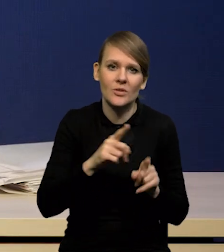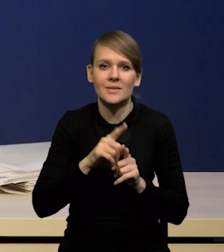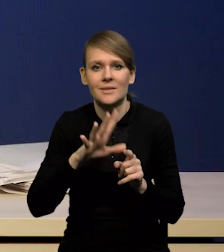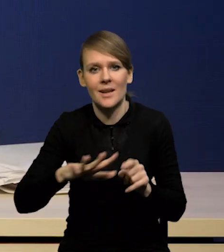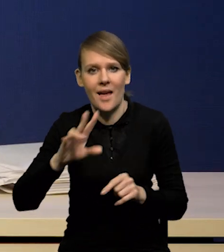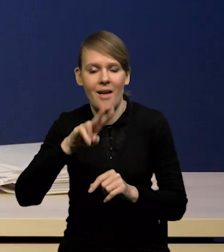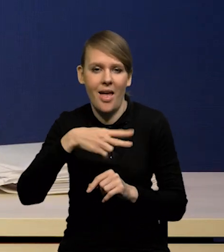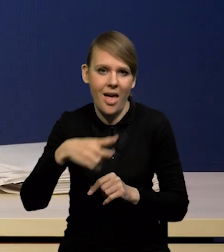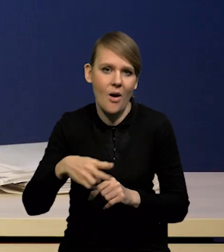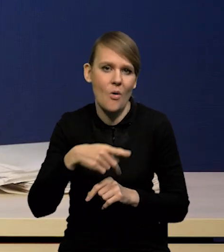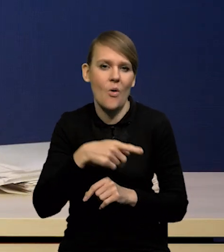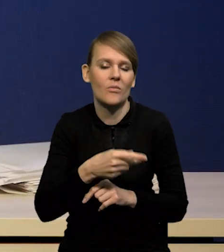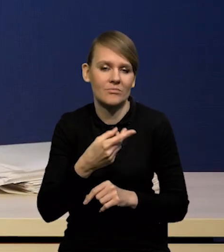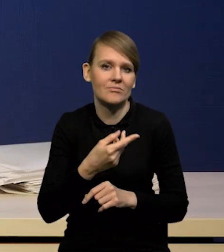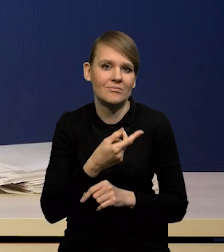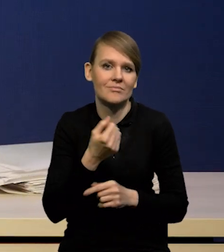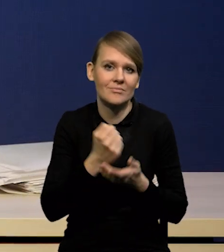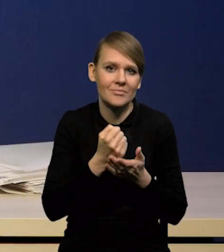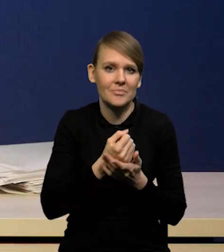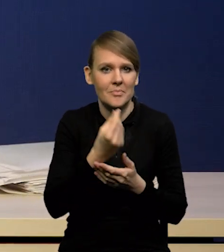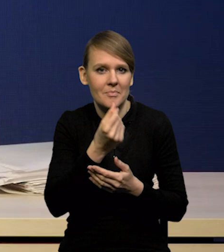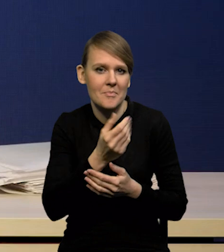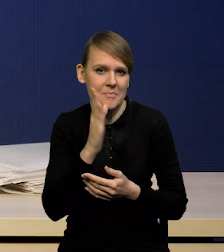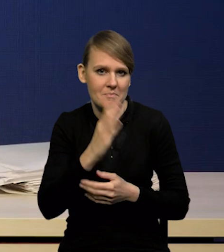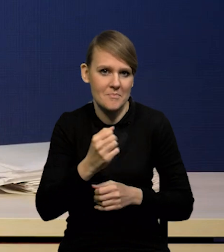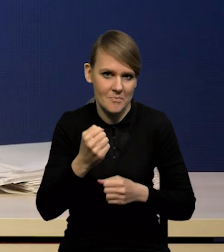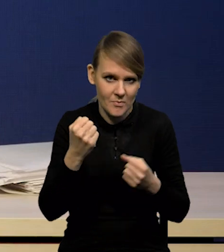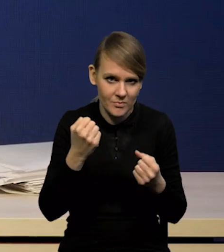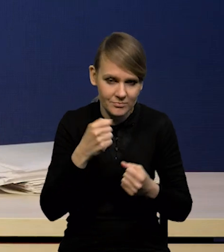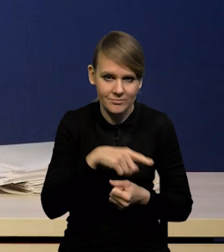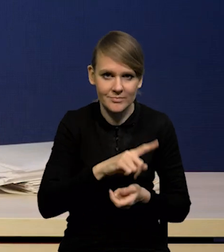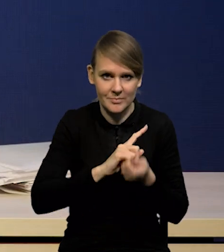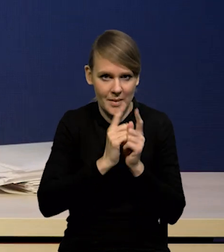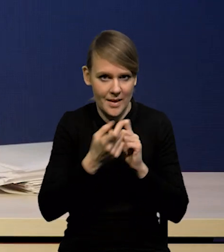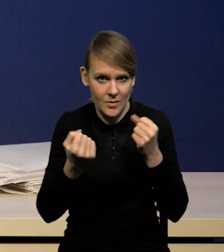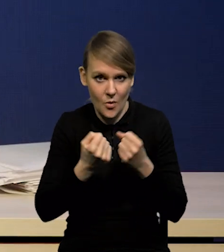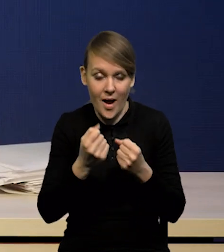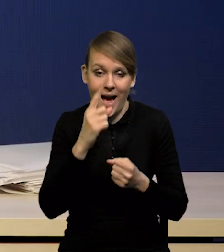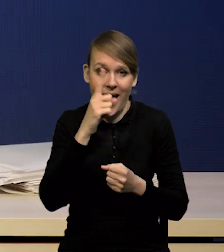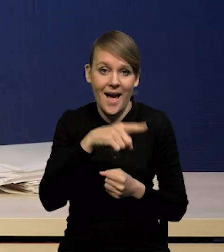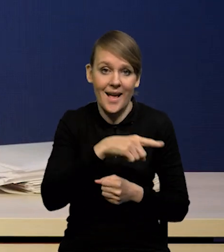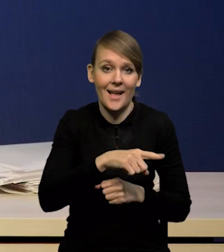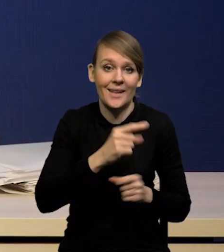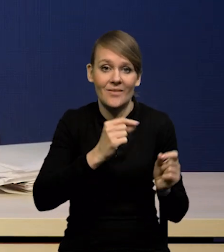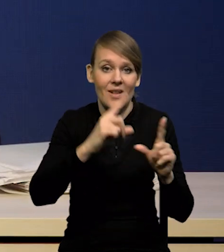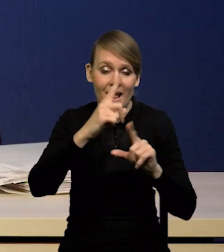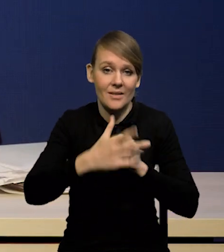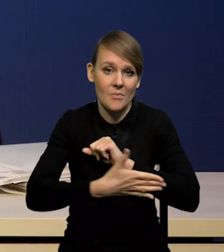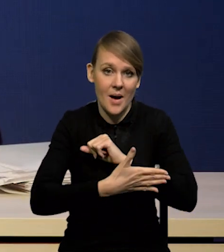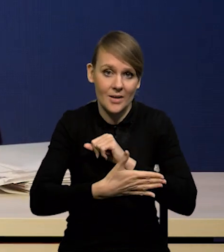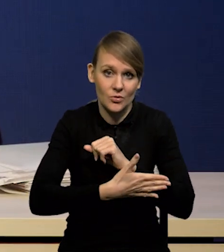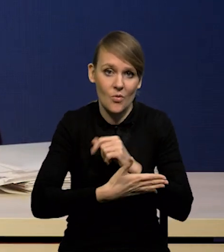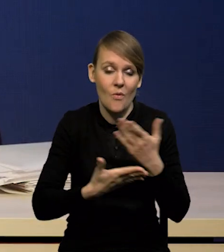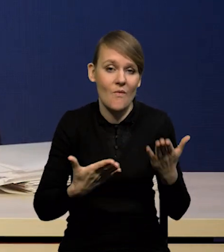ale czy te wzrosty inflacji bazowej są spowodowane jeszcze nadal dłuższym procesem,